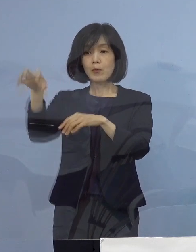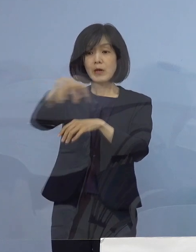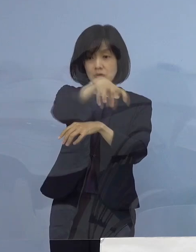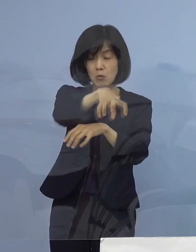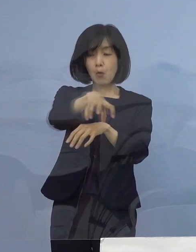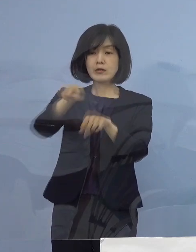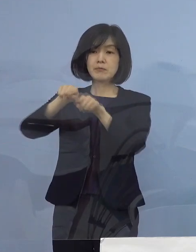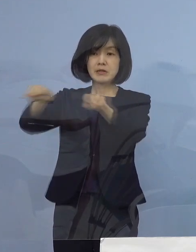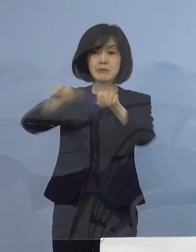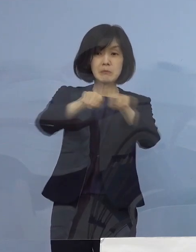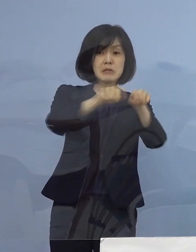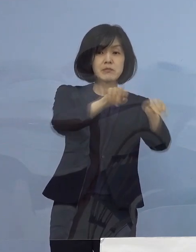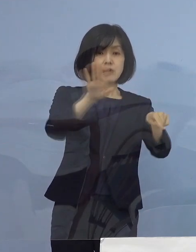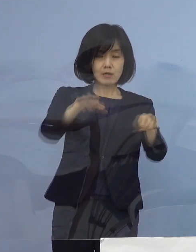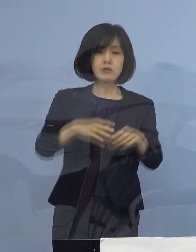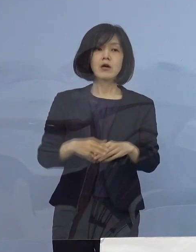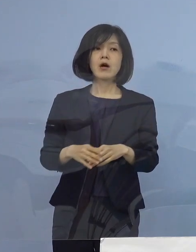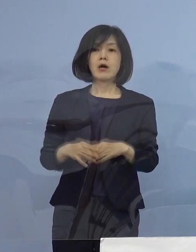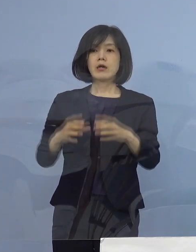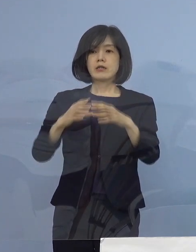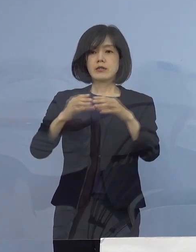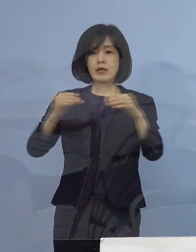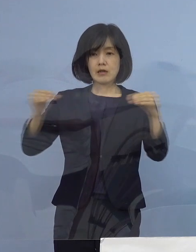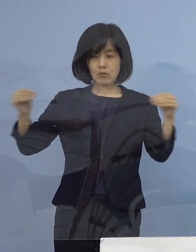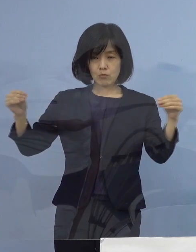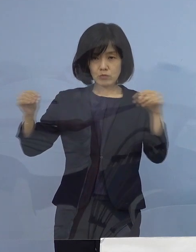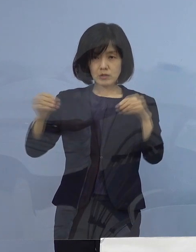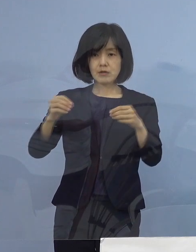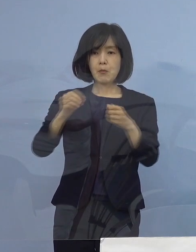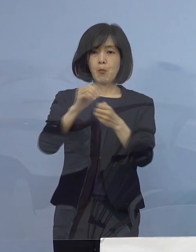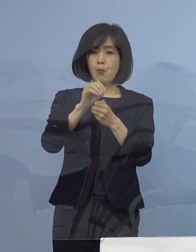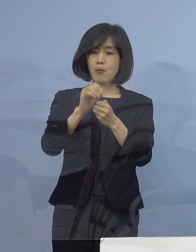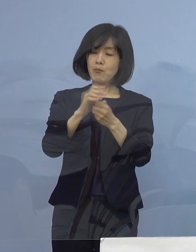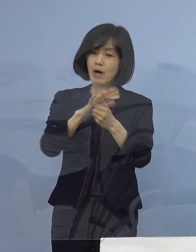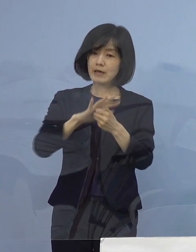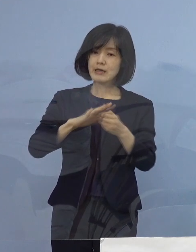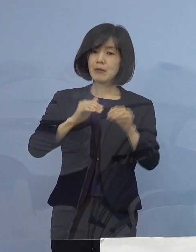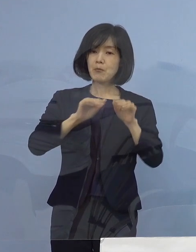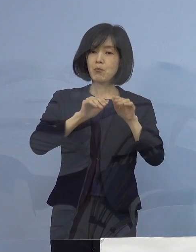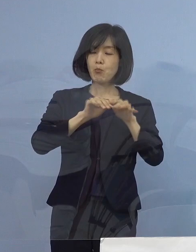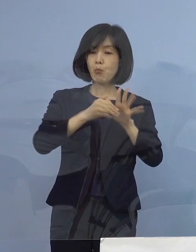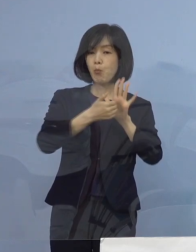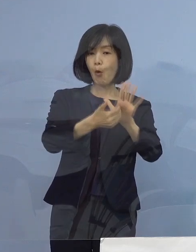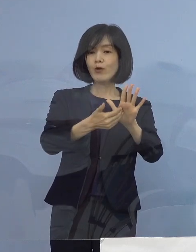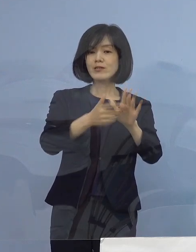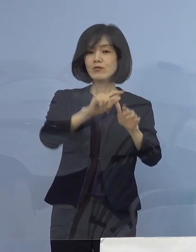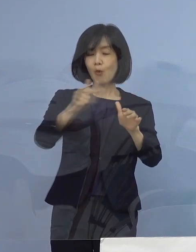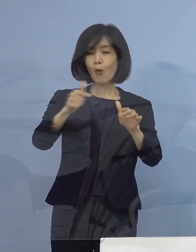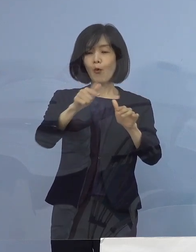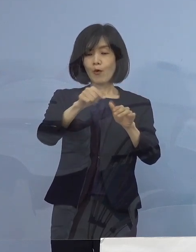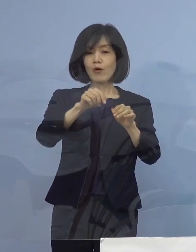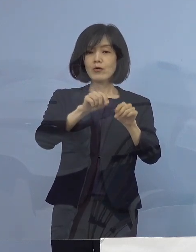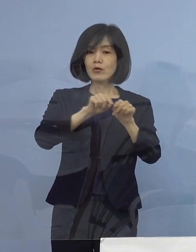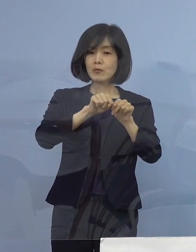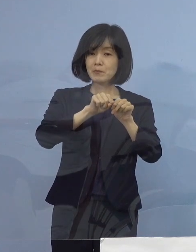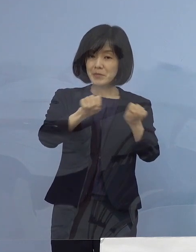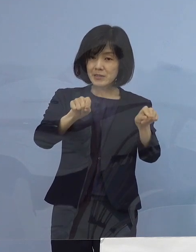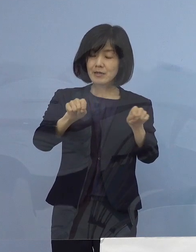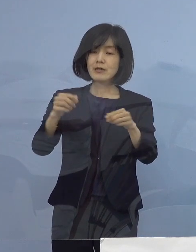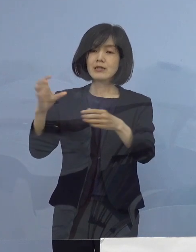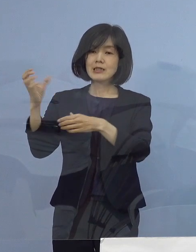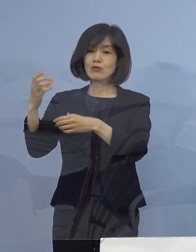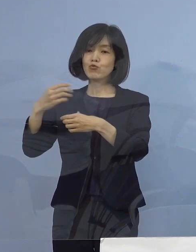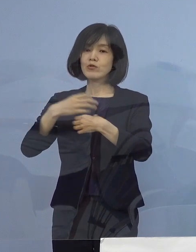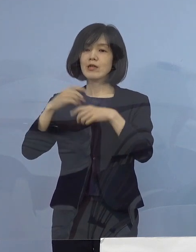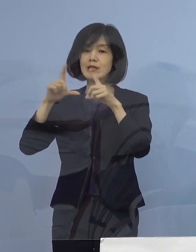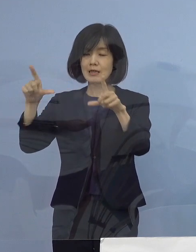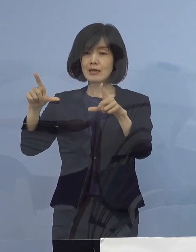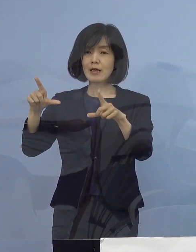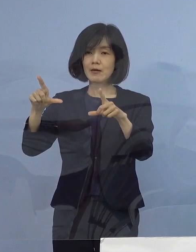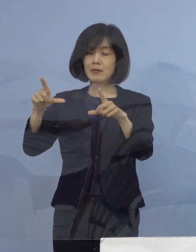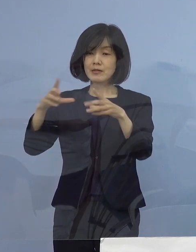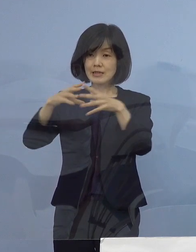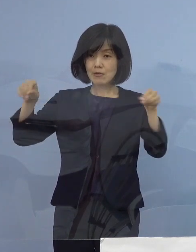もう全国に「まん延防止等重点措置」「緊急事態宣言」 これらが発動されても おかしくない状況となっております